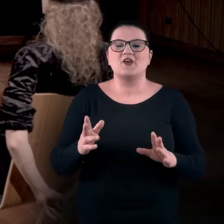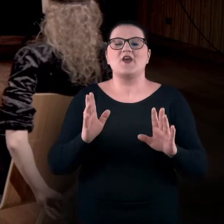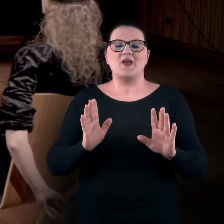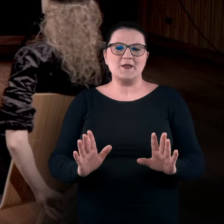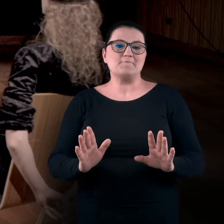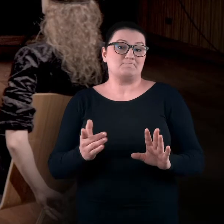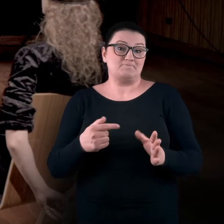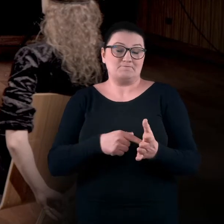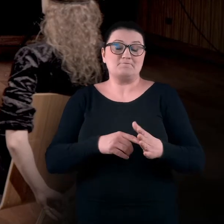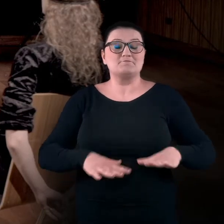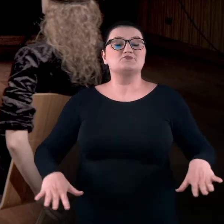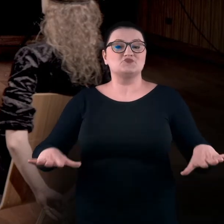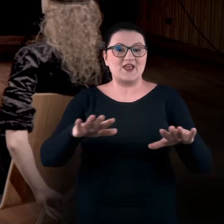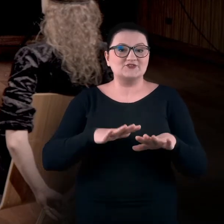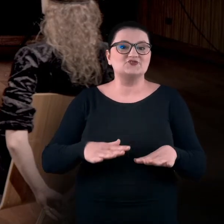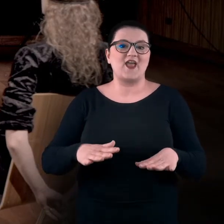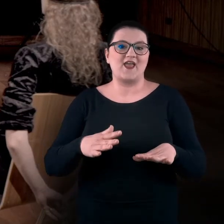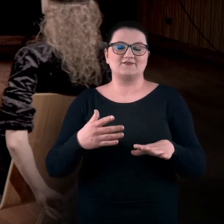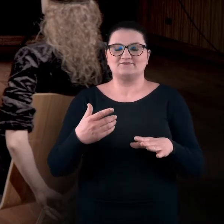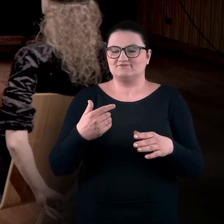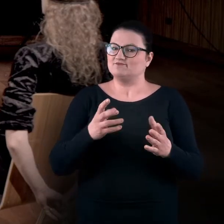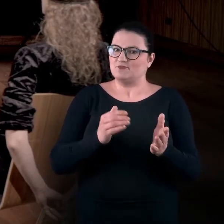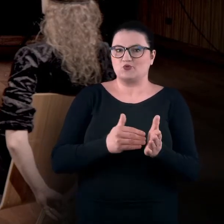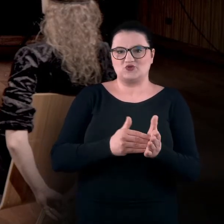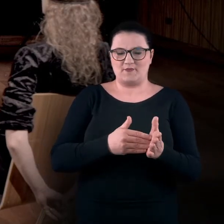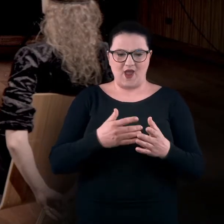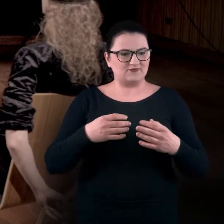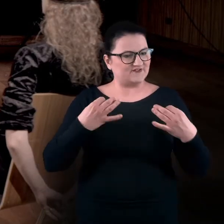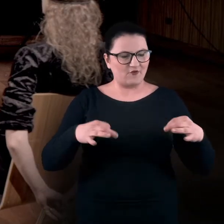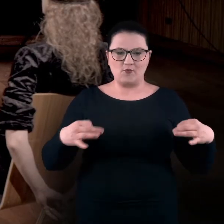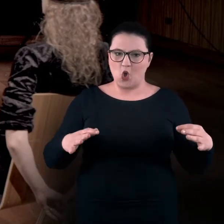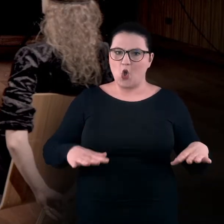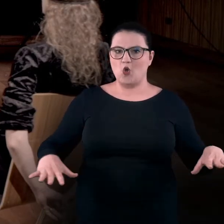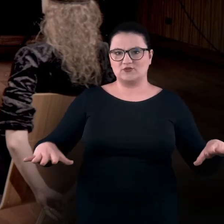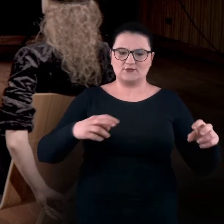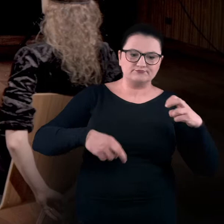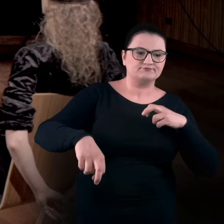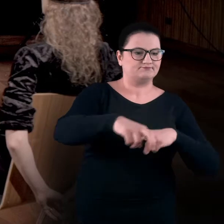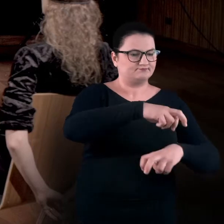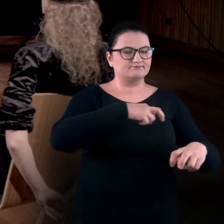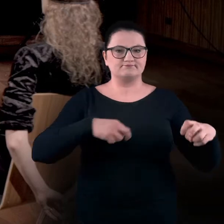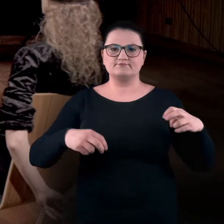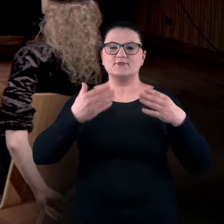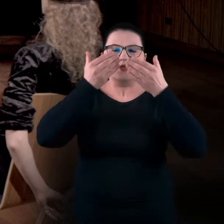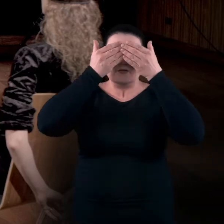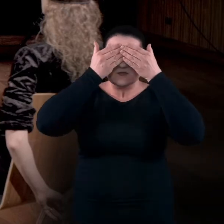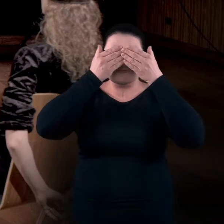i ta przestrzeń, która jest wymagana do swobodnego przemieszczania się, bezpiecznego przemieszczania się z zamkniętymi oczami,